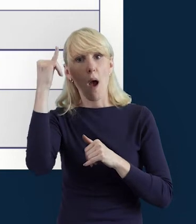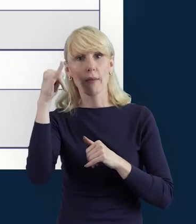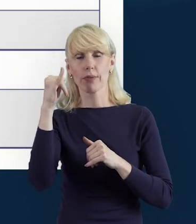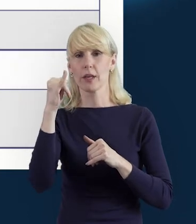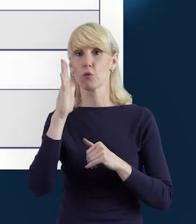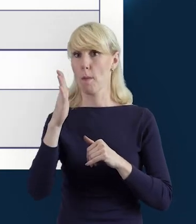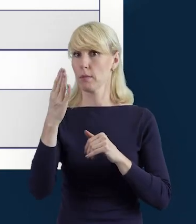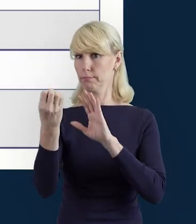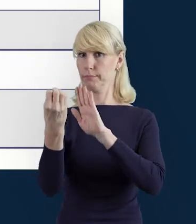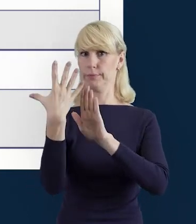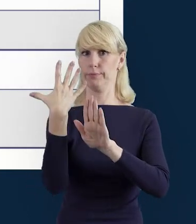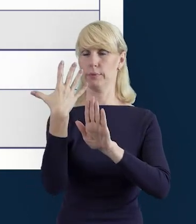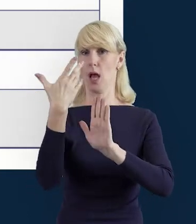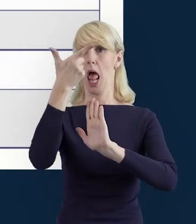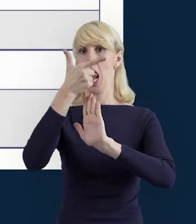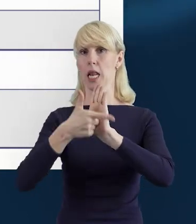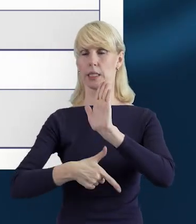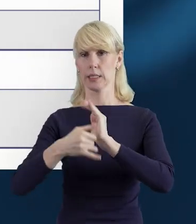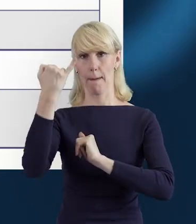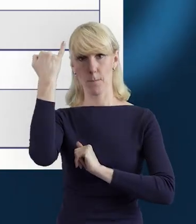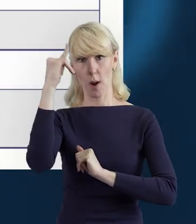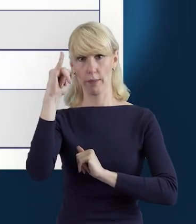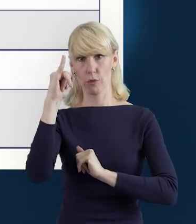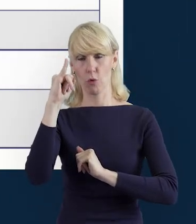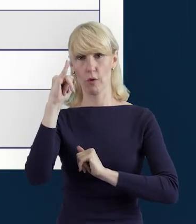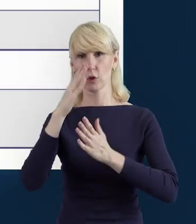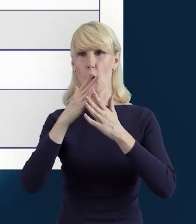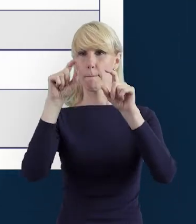Jeżeli to będą błędy zaznaczone na czerwono,